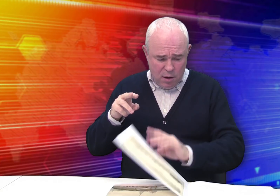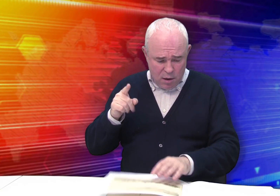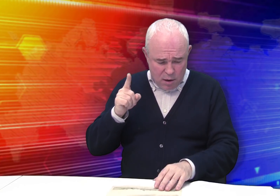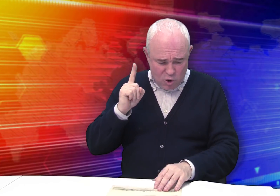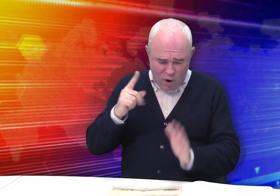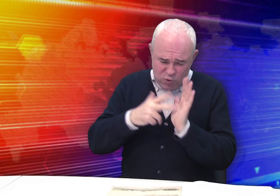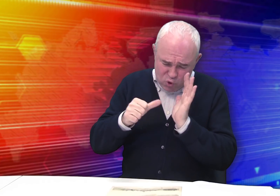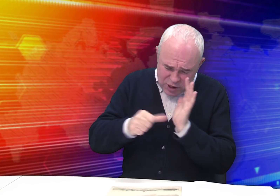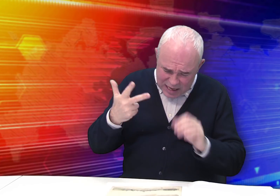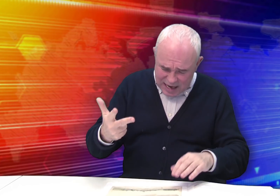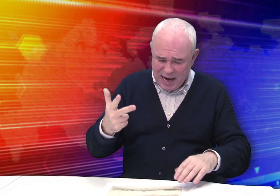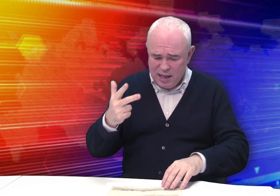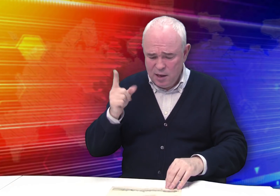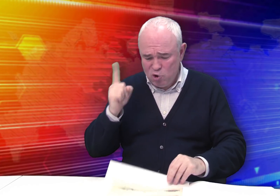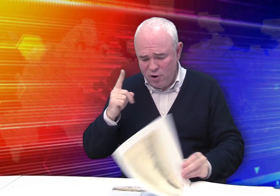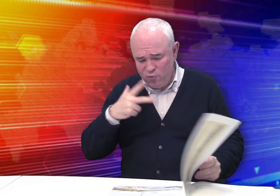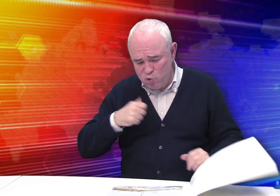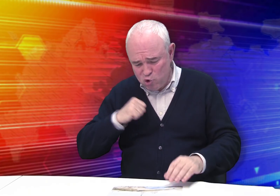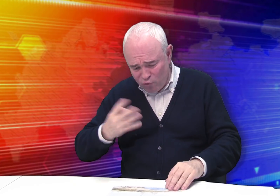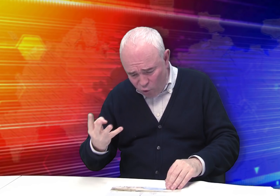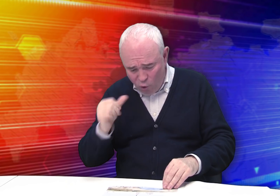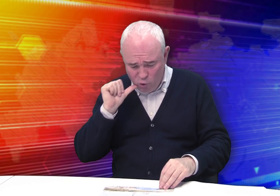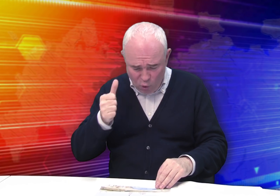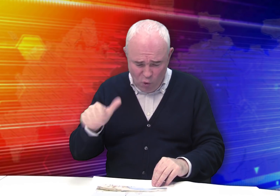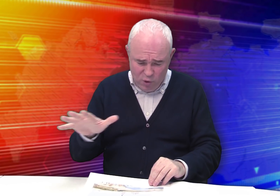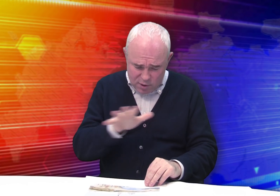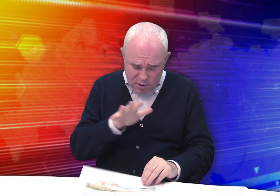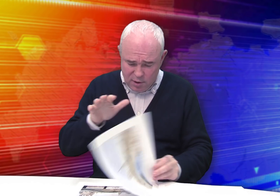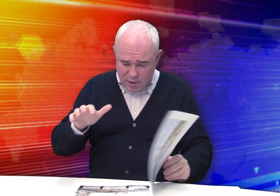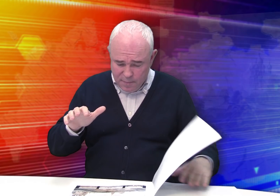1863 года, 1864 года.